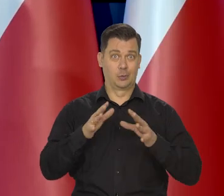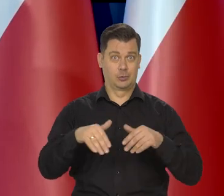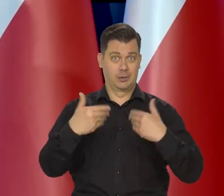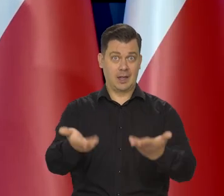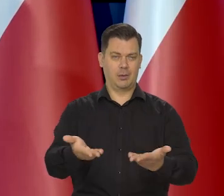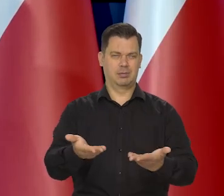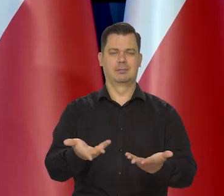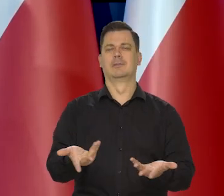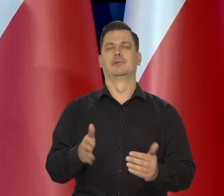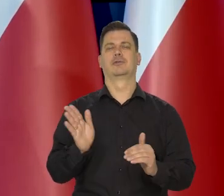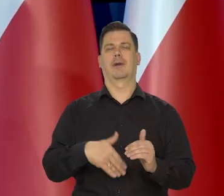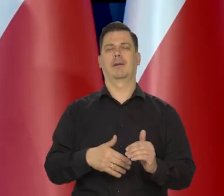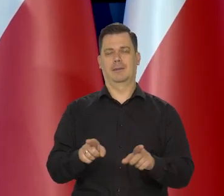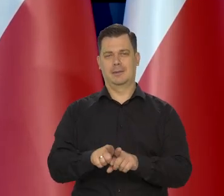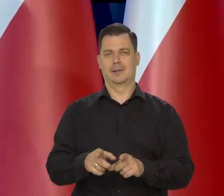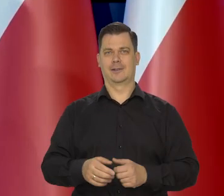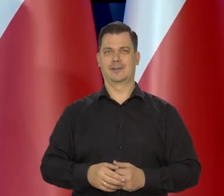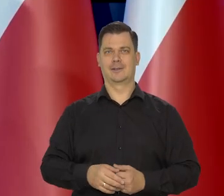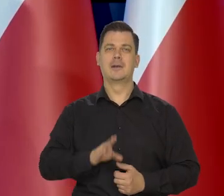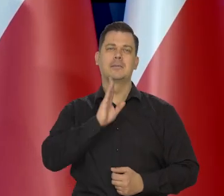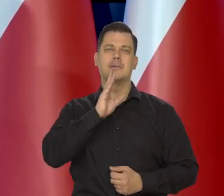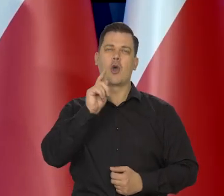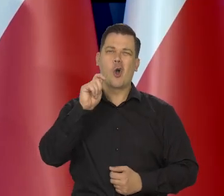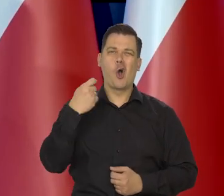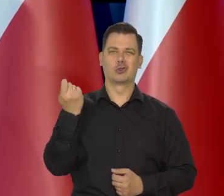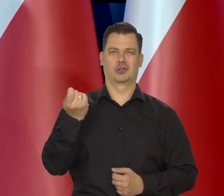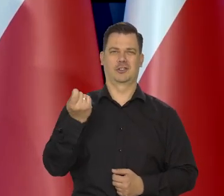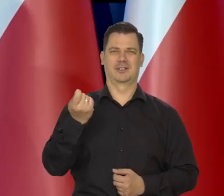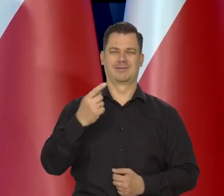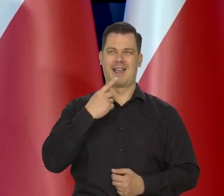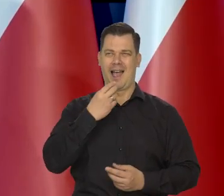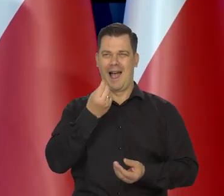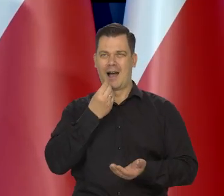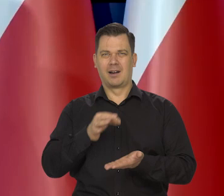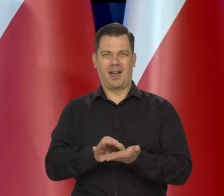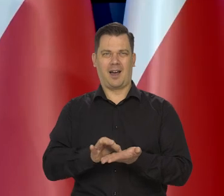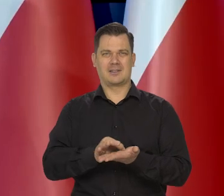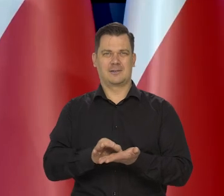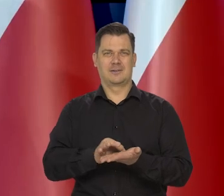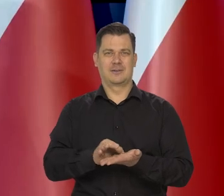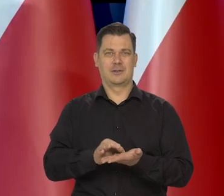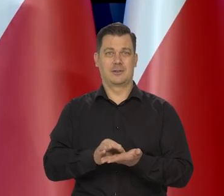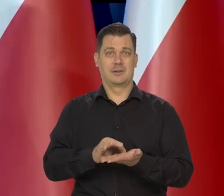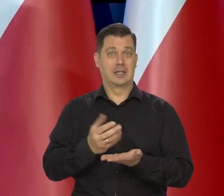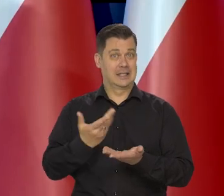To jest leczenie gorzkim lekarstwem. Jak się go poda za dużo.